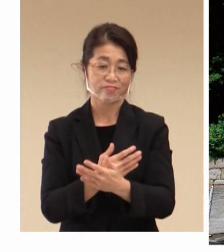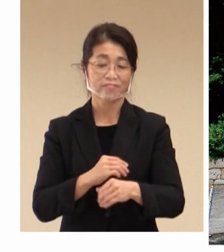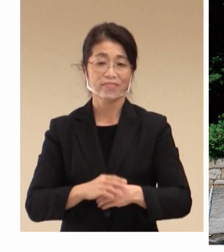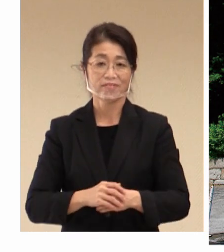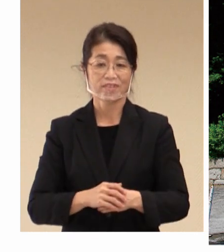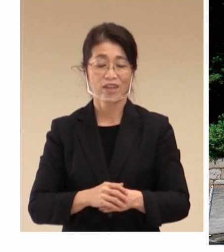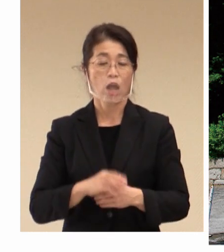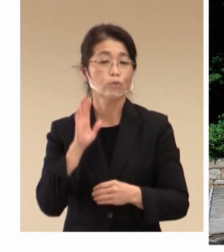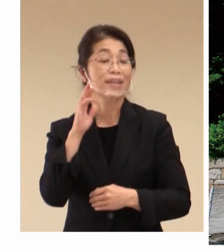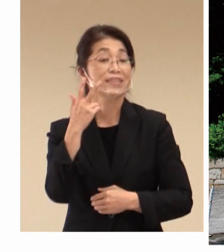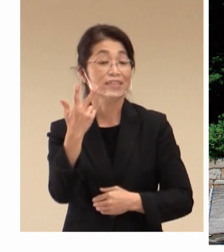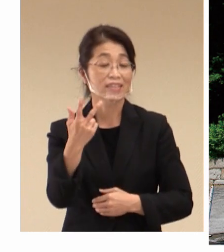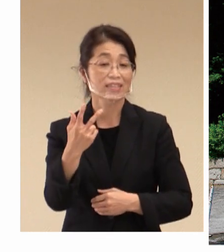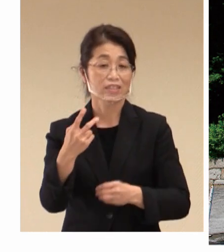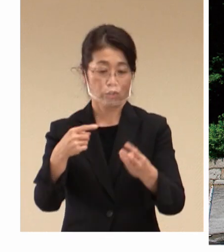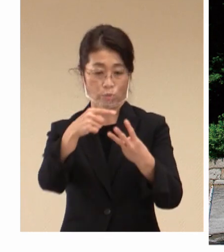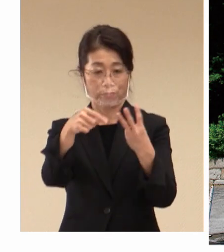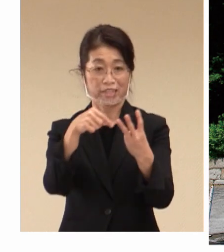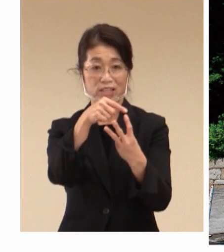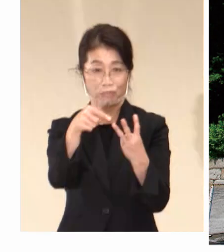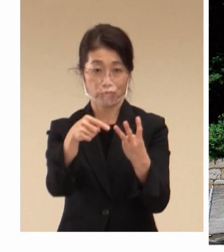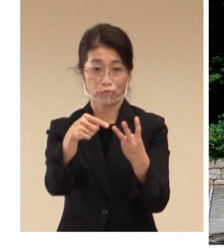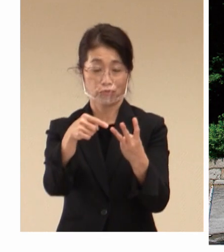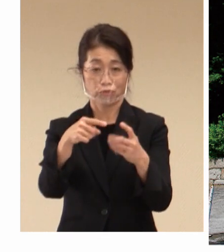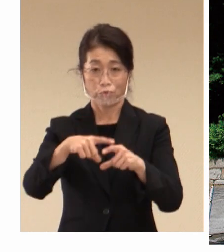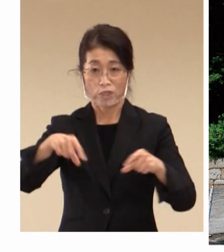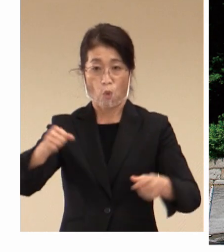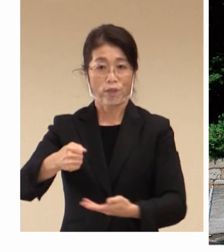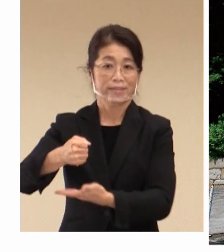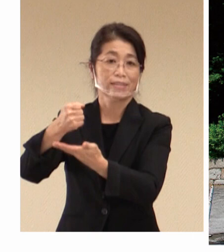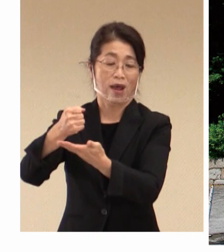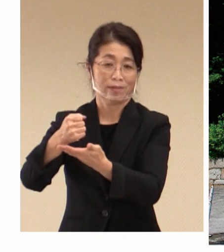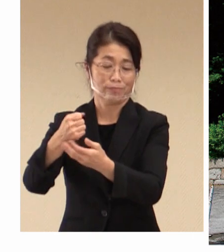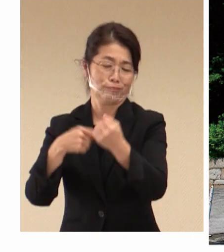大きな源流でもあります。